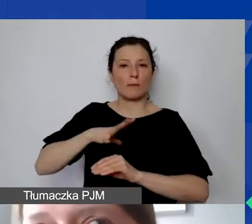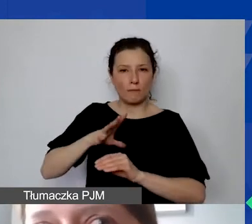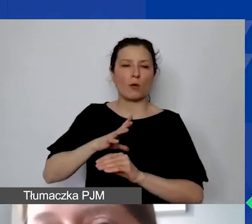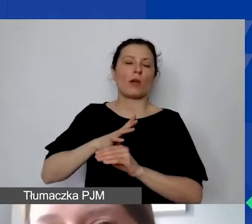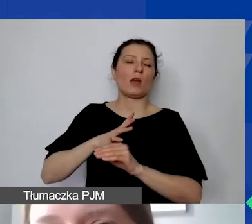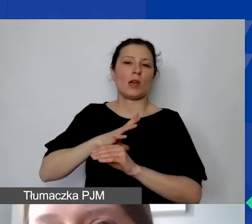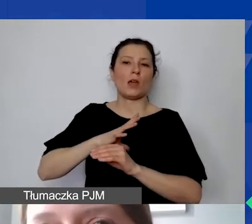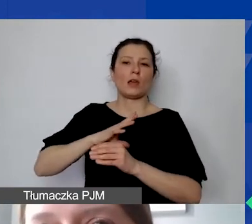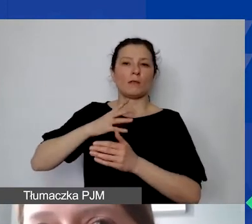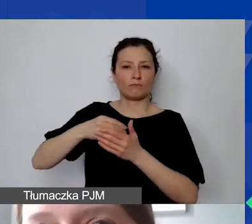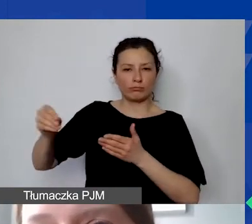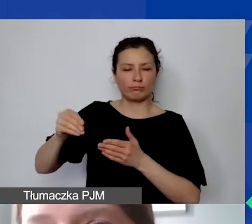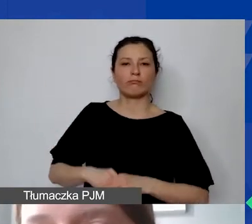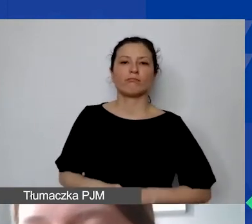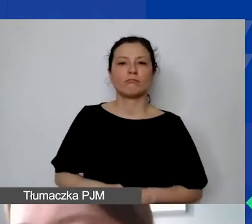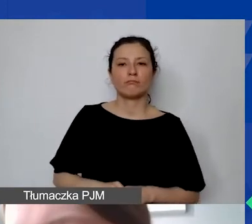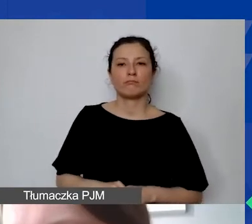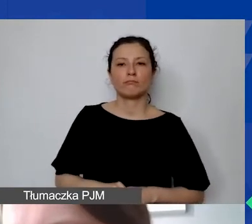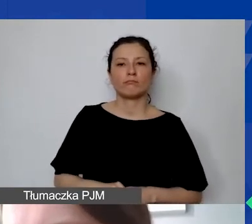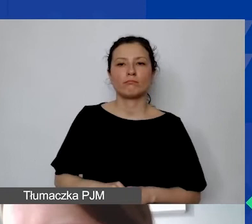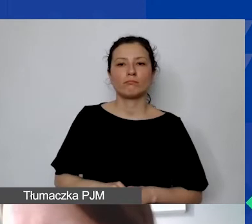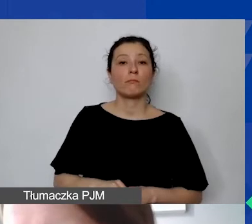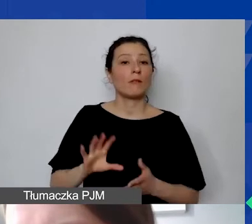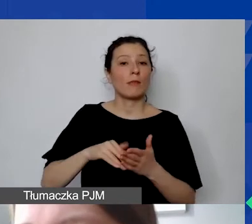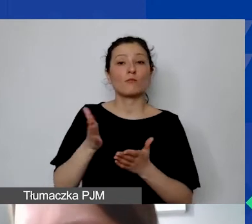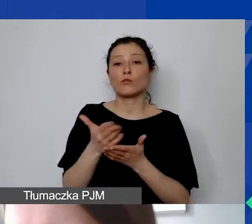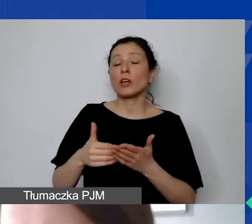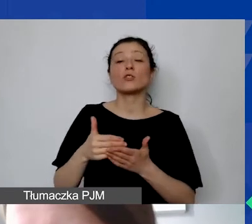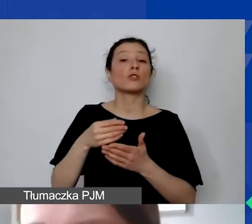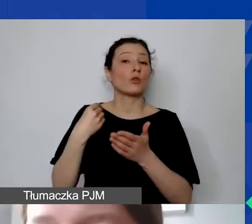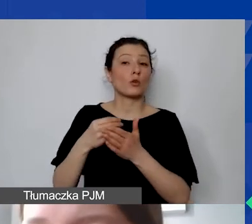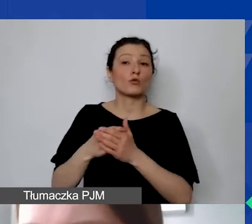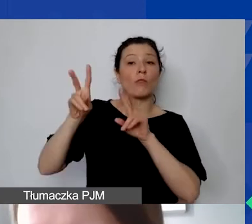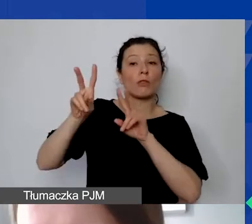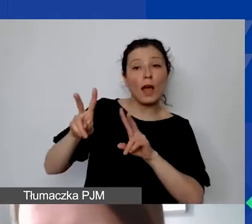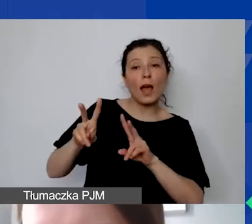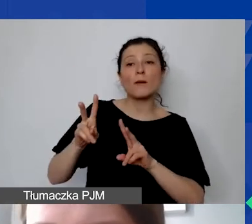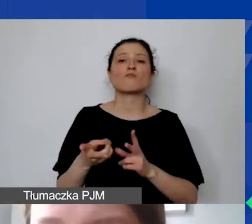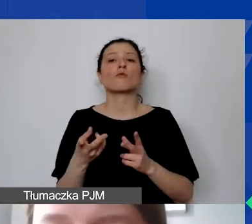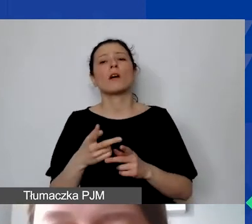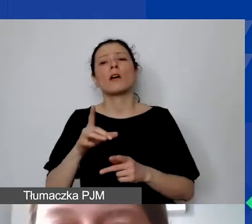Np. część kosztów najmu, media, zakup materiałów biurowych,